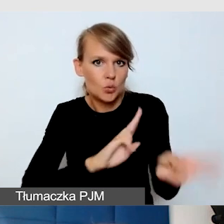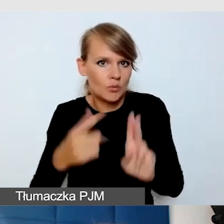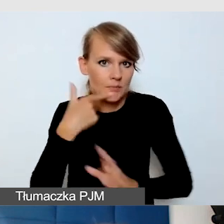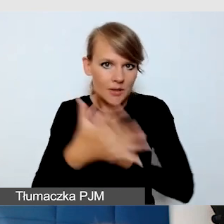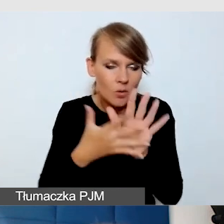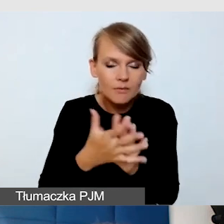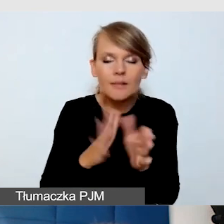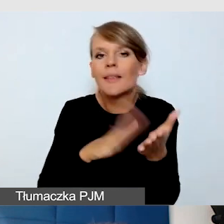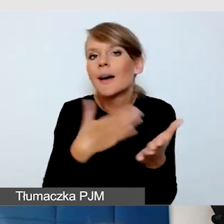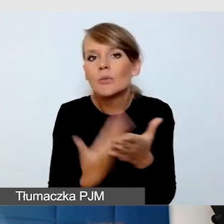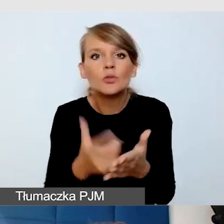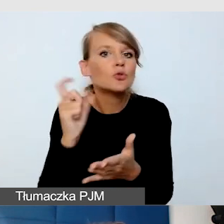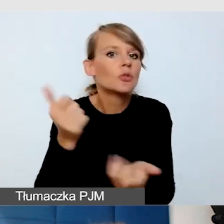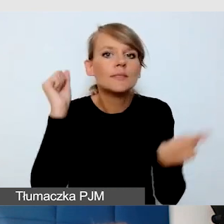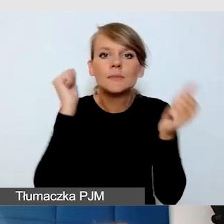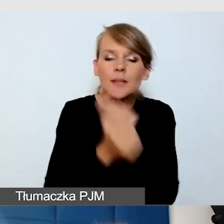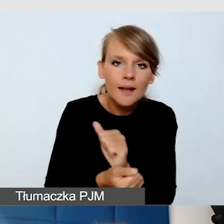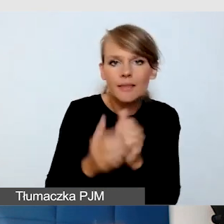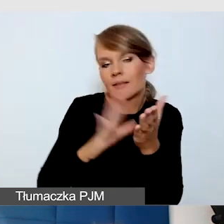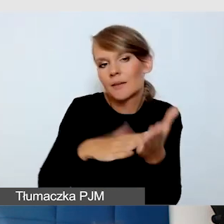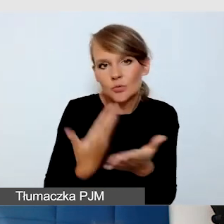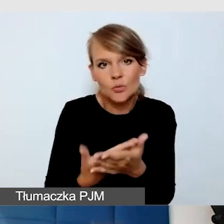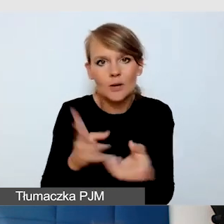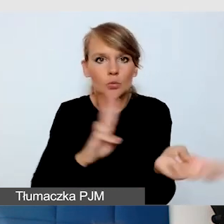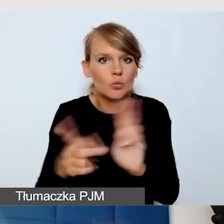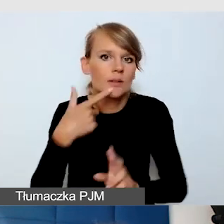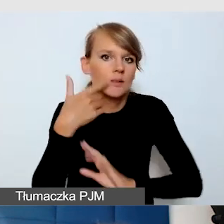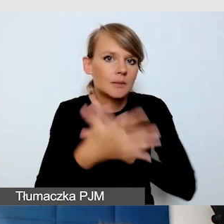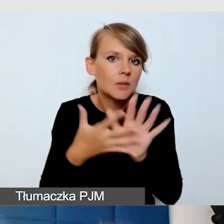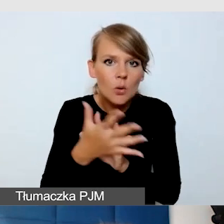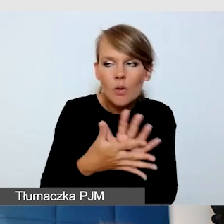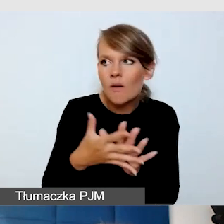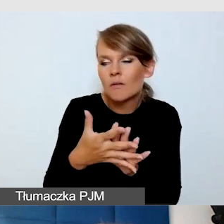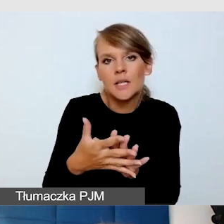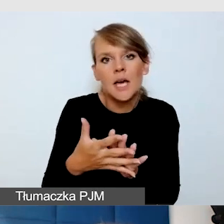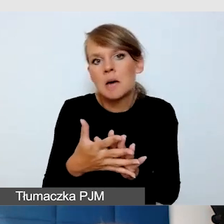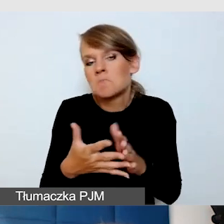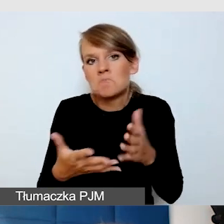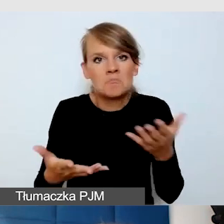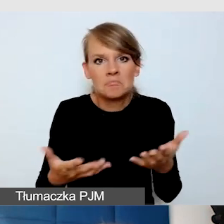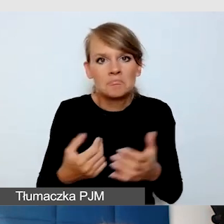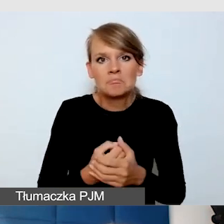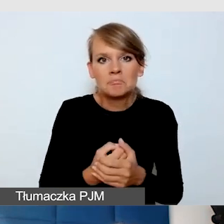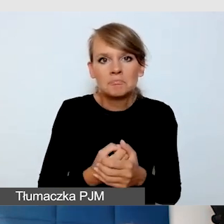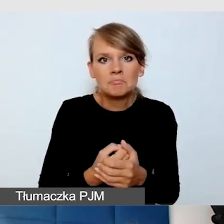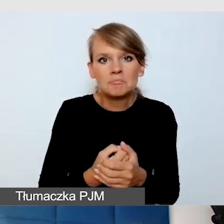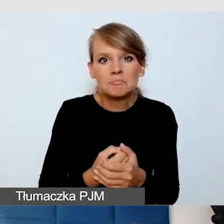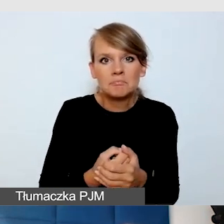czyli nagle tłumacz języka migowego ma tłumaczyć z języka migowego